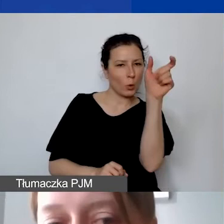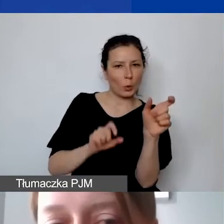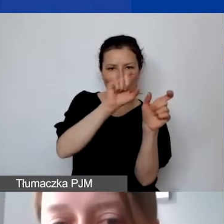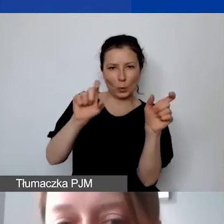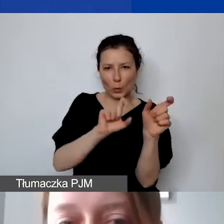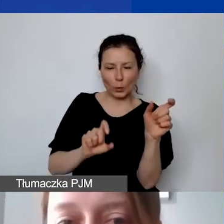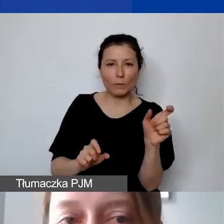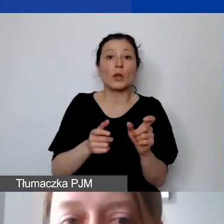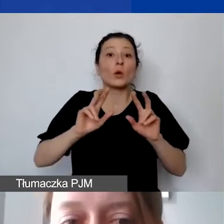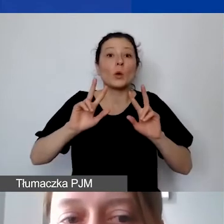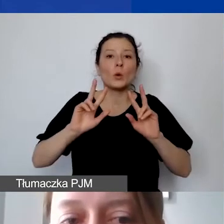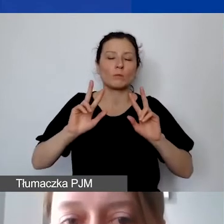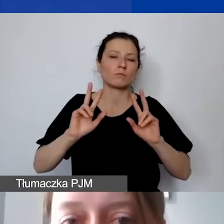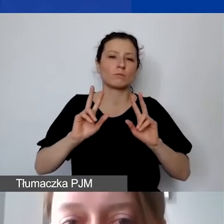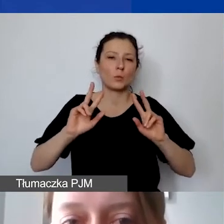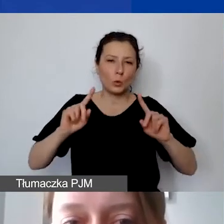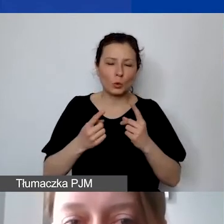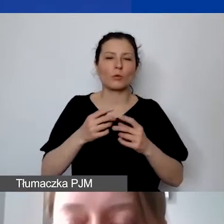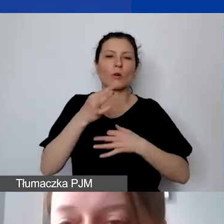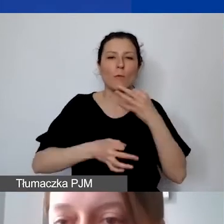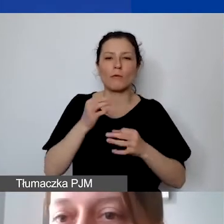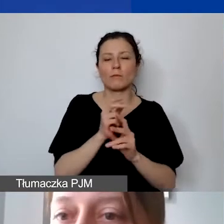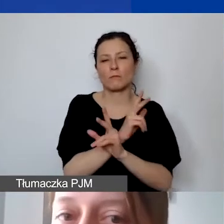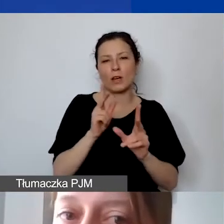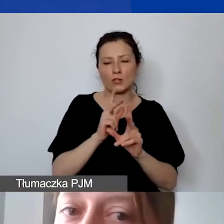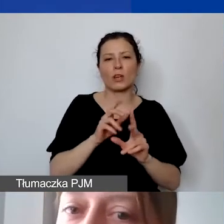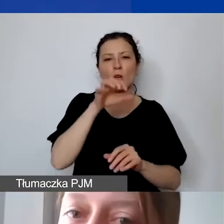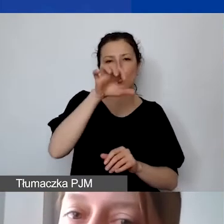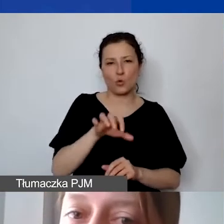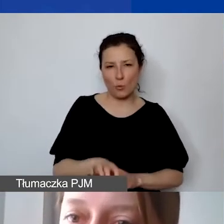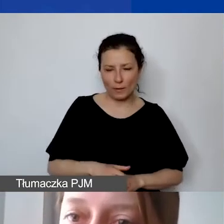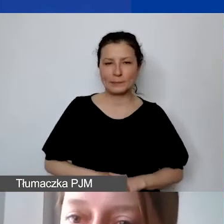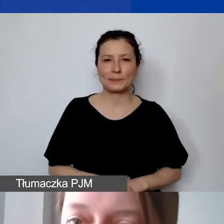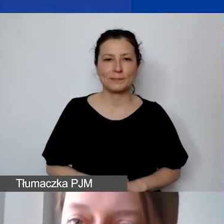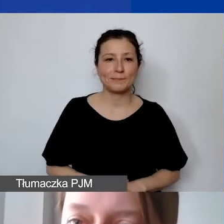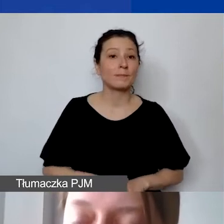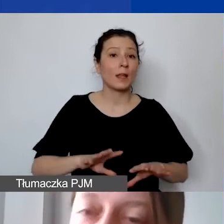o każdej z tych kategorii kosztów bezpośrednich. Na początek koszty wynagrodzeń personelu.